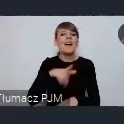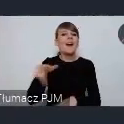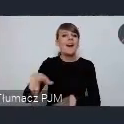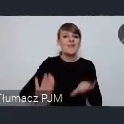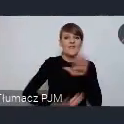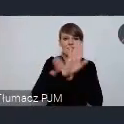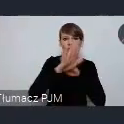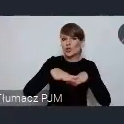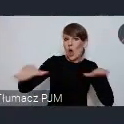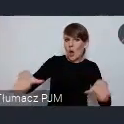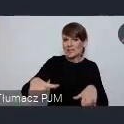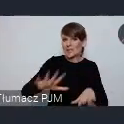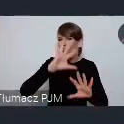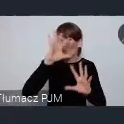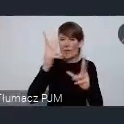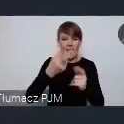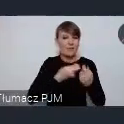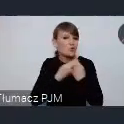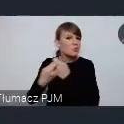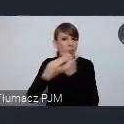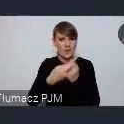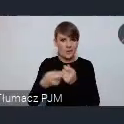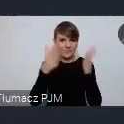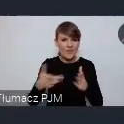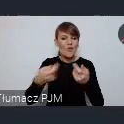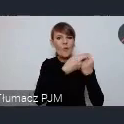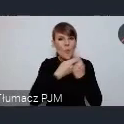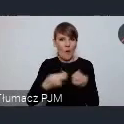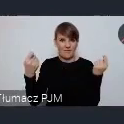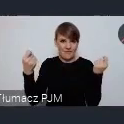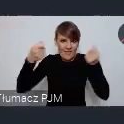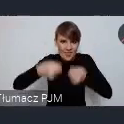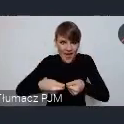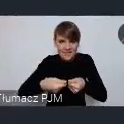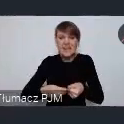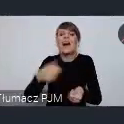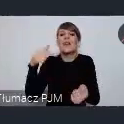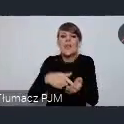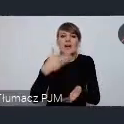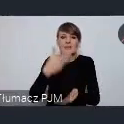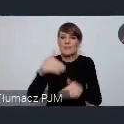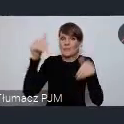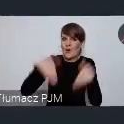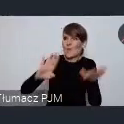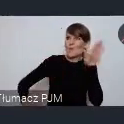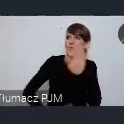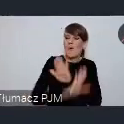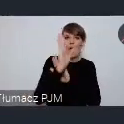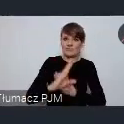wypracowane wspólnie, wspólnie sfinansowane, pozwoli nam pokazać się bardziej i jeszcze ciekawiej - i wspólnie zaprogramowany